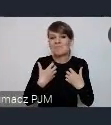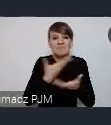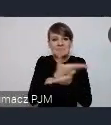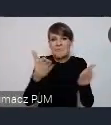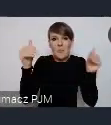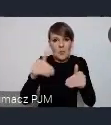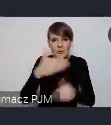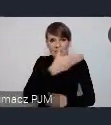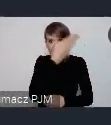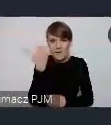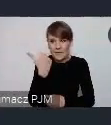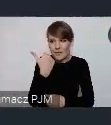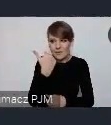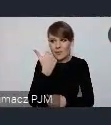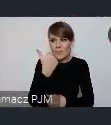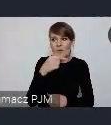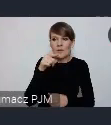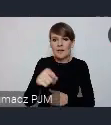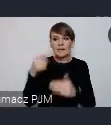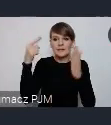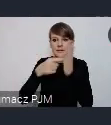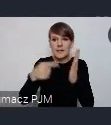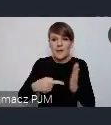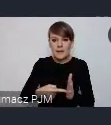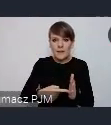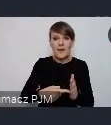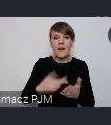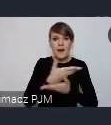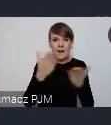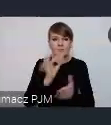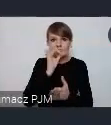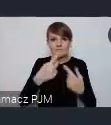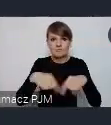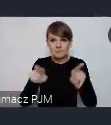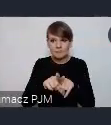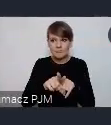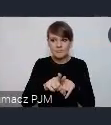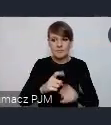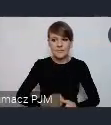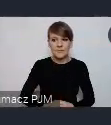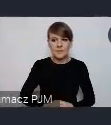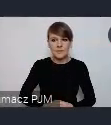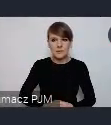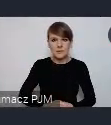cele bardzo przykładnie realizują. No i to też jest to miejsce, gdzie można się pochwalić,